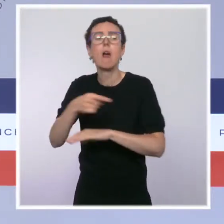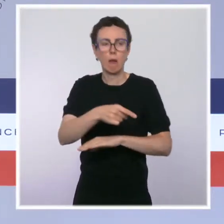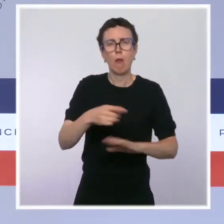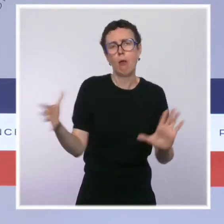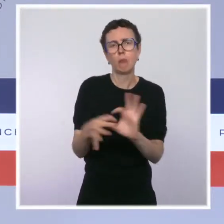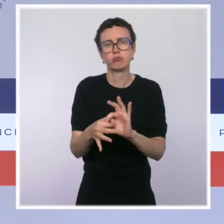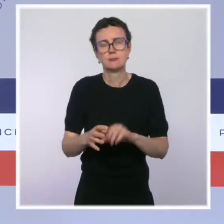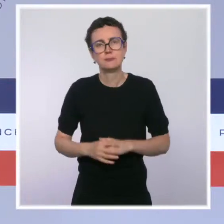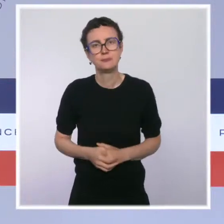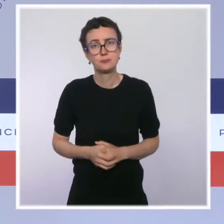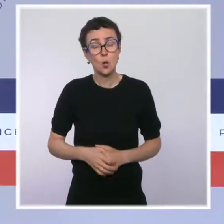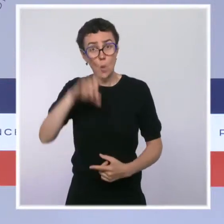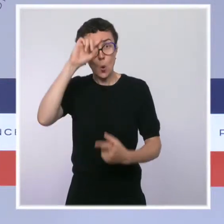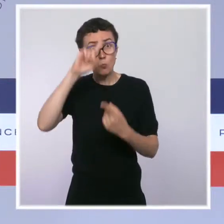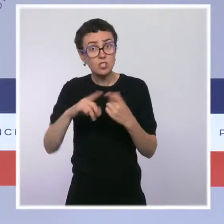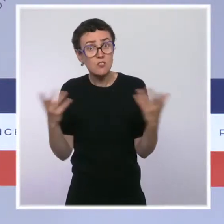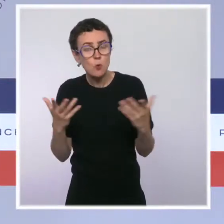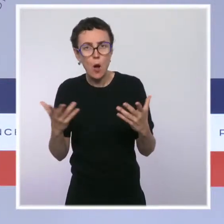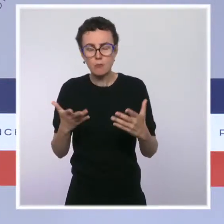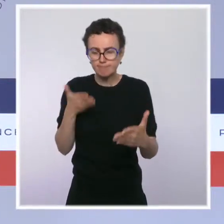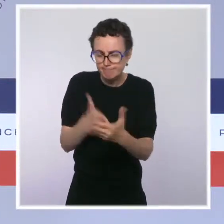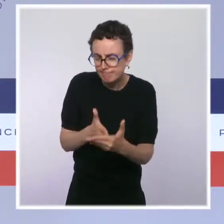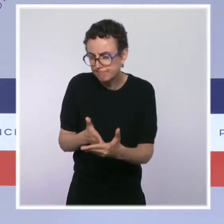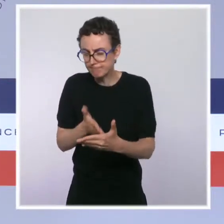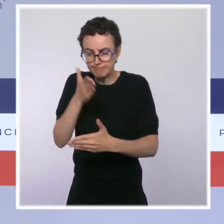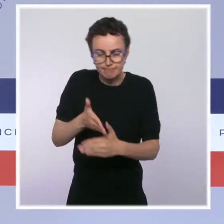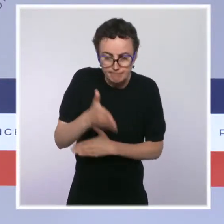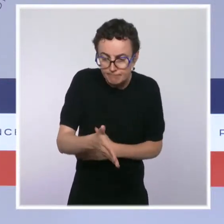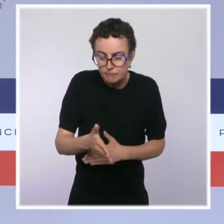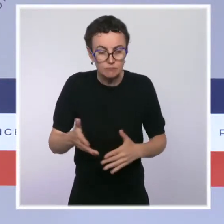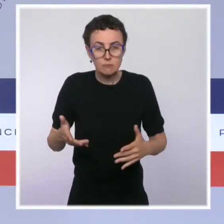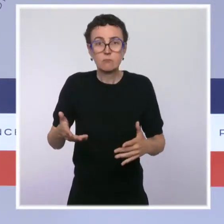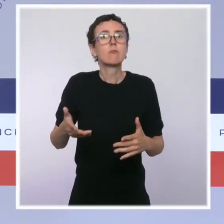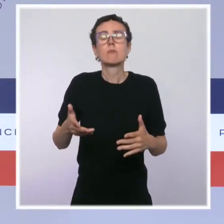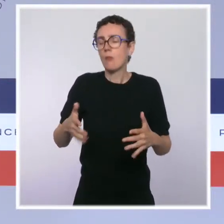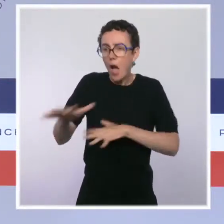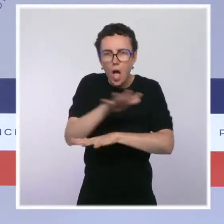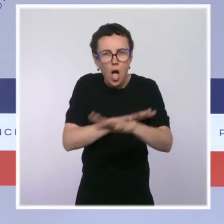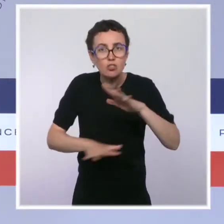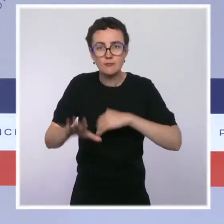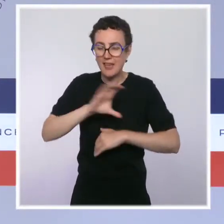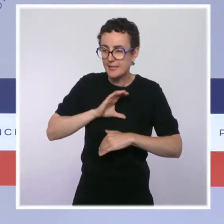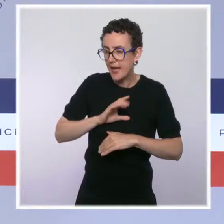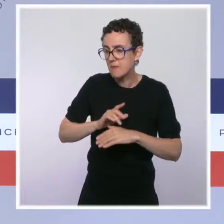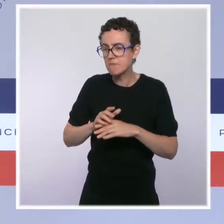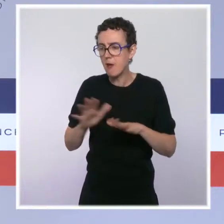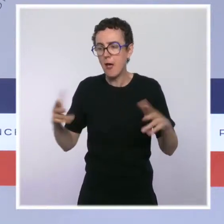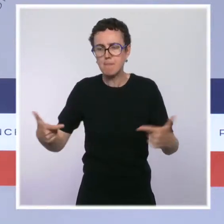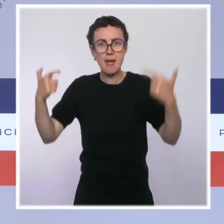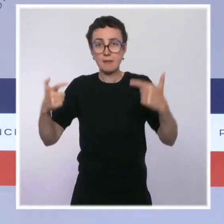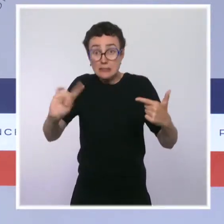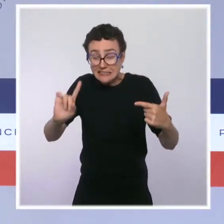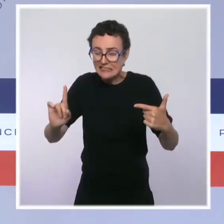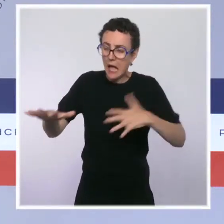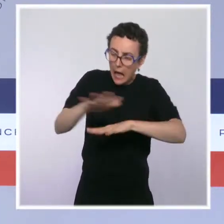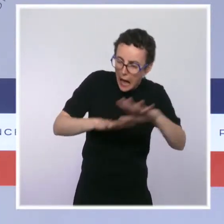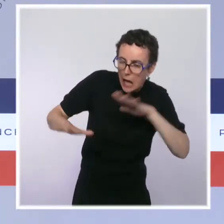prévention des difficultés, afin de favoriser le recours aux conciliations. Le droit à une seconde chance des entrepreneurs individuels